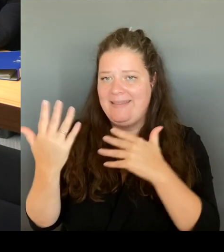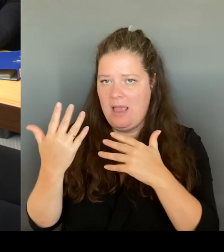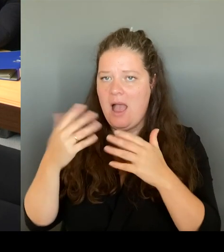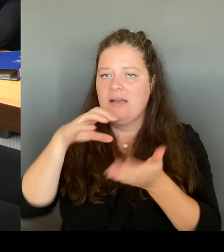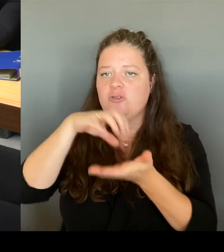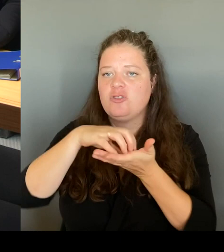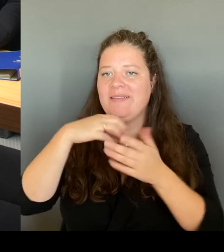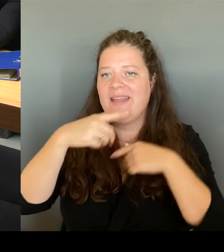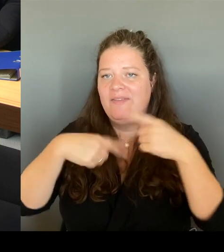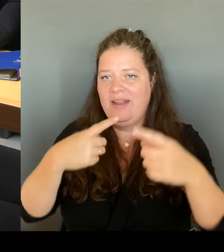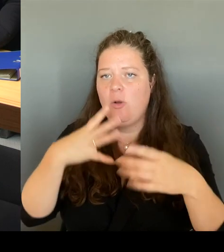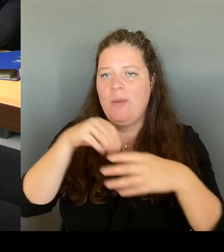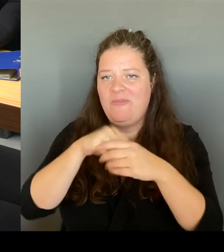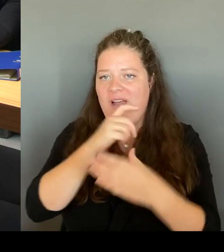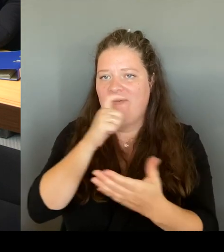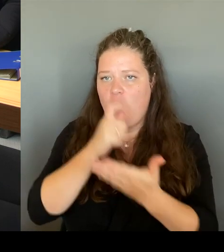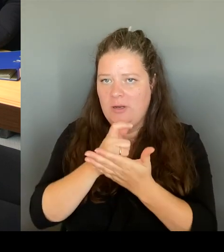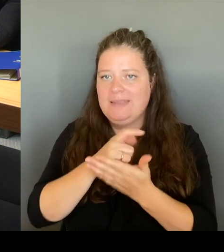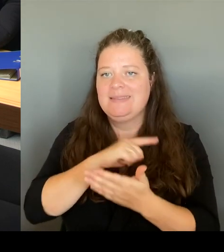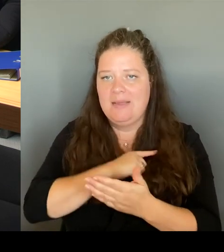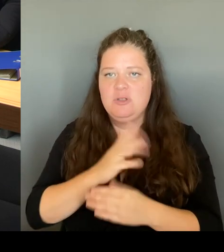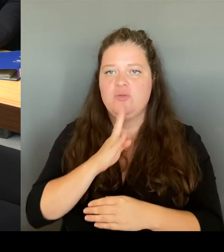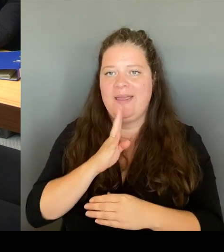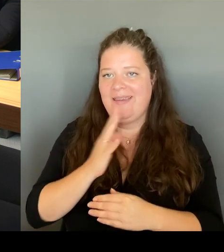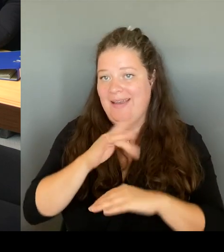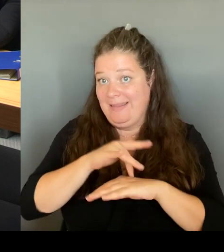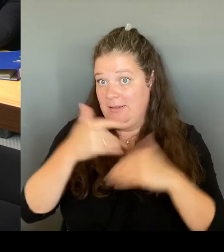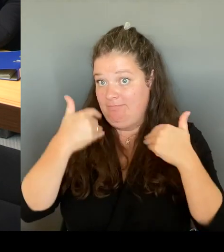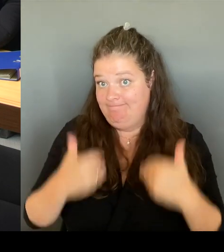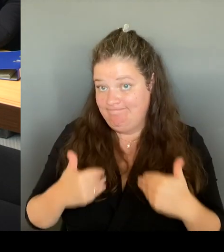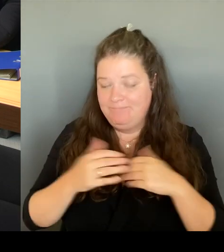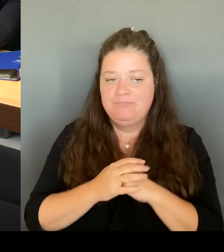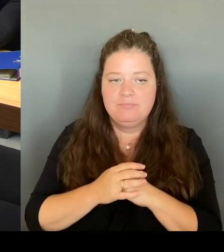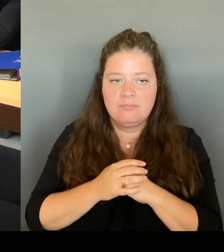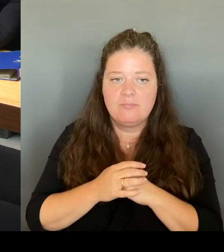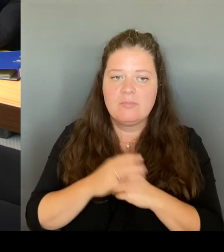sehr, sehr viel auch am Kottbusser Tor unterwegs. Habe